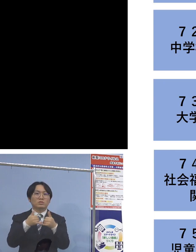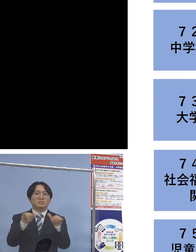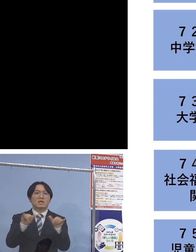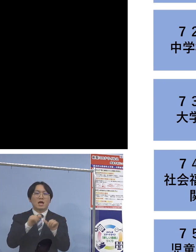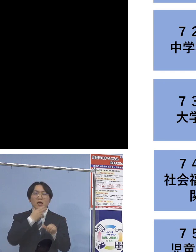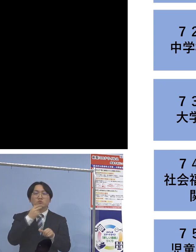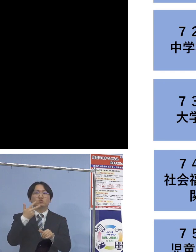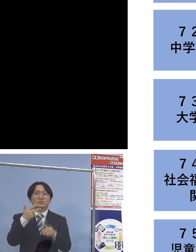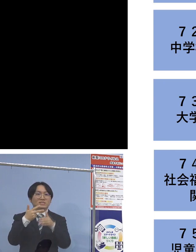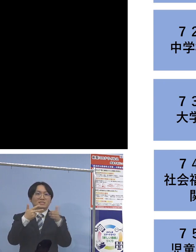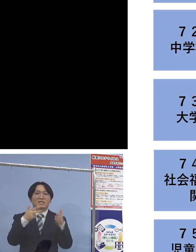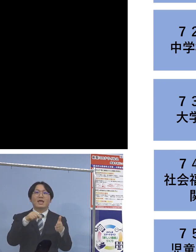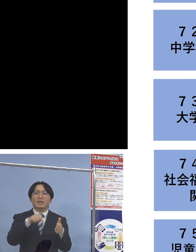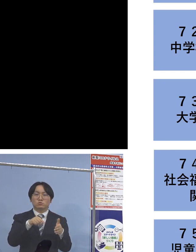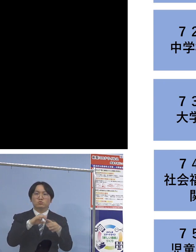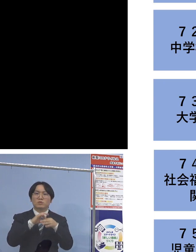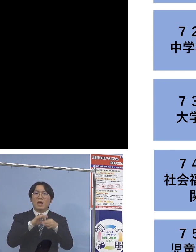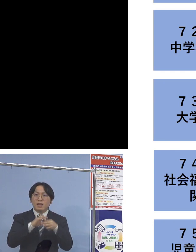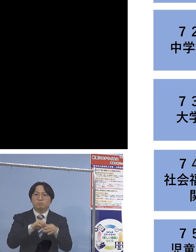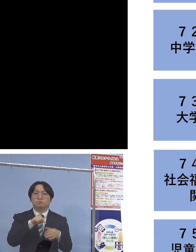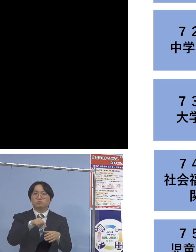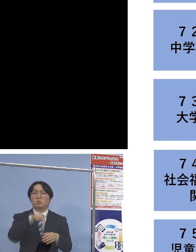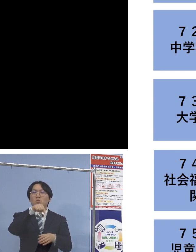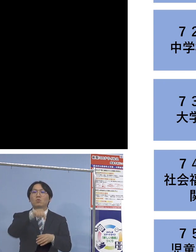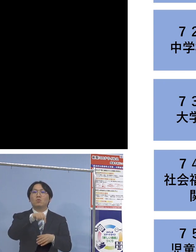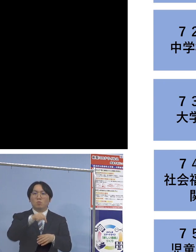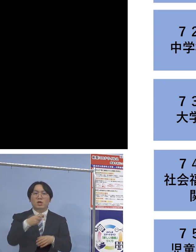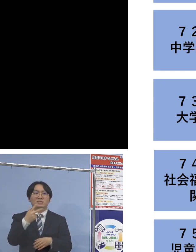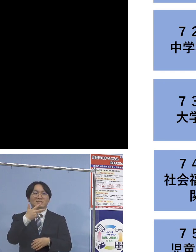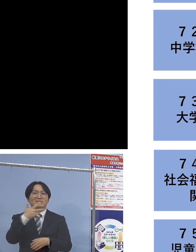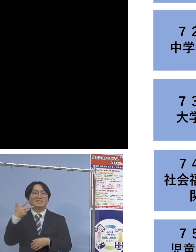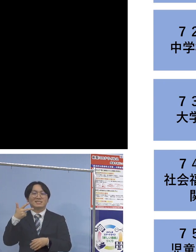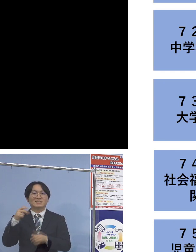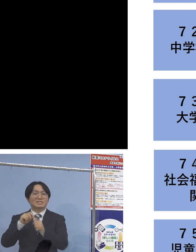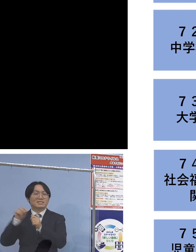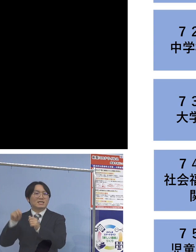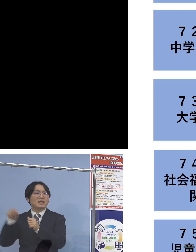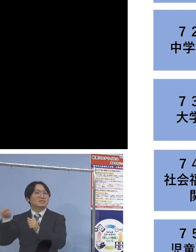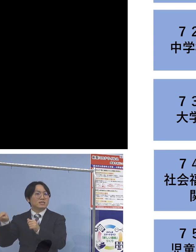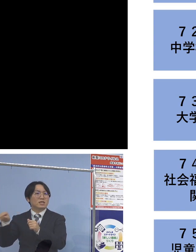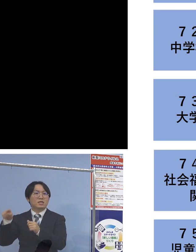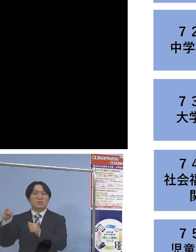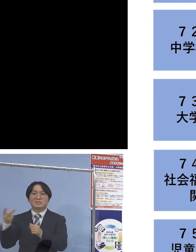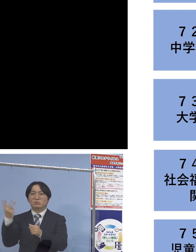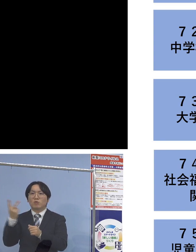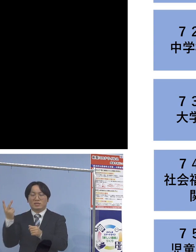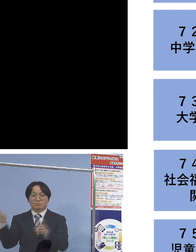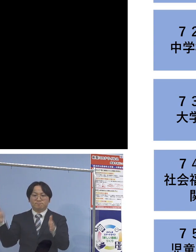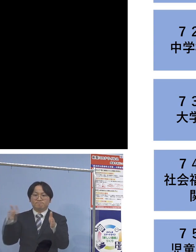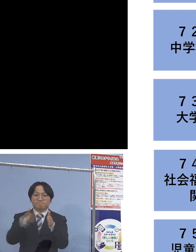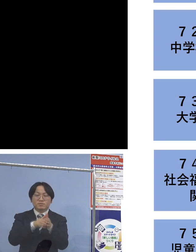こちらについては二次感染2名を加え 14名の関連クラスターに